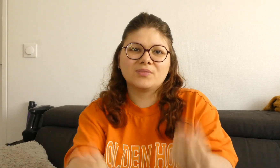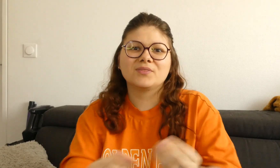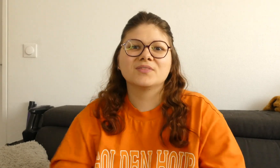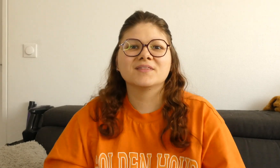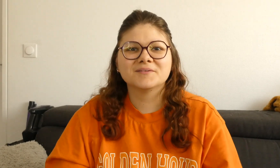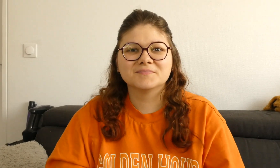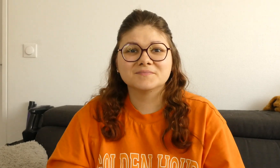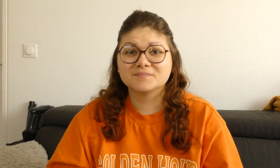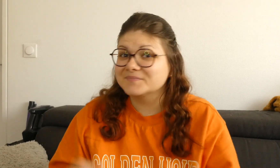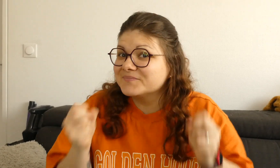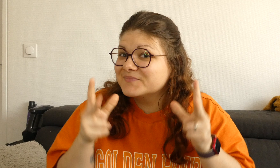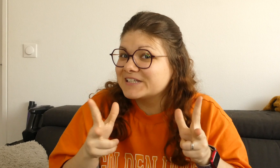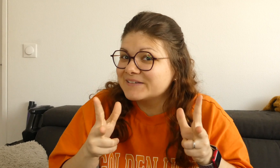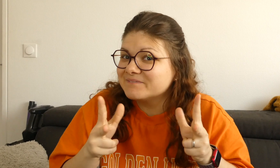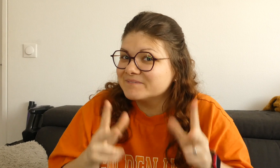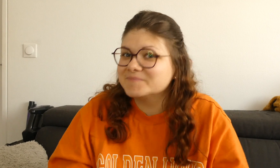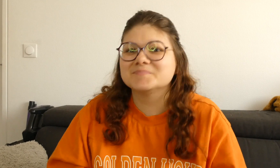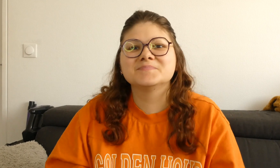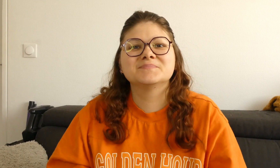Ok ? c'est parti !